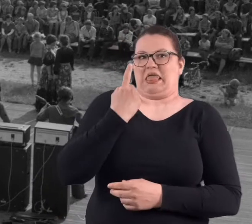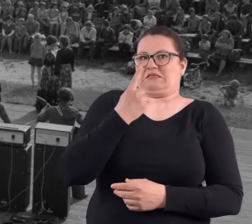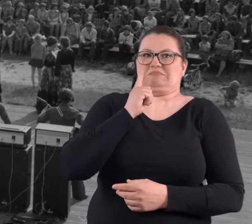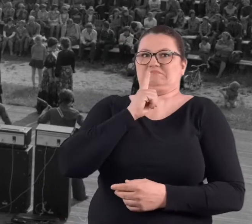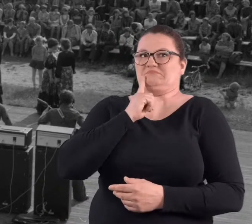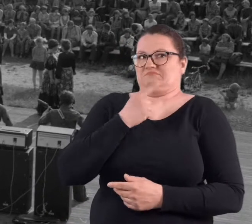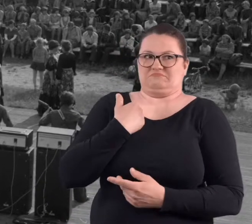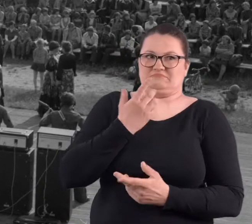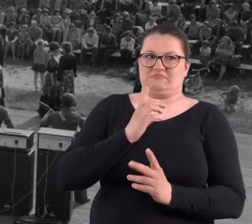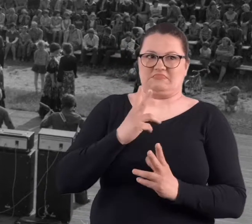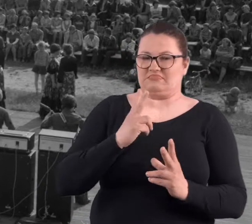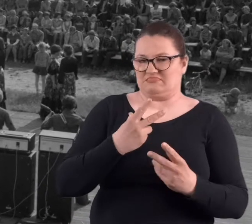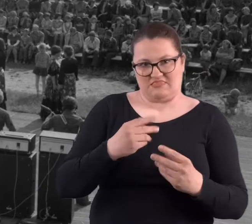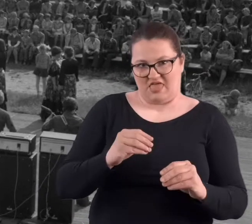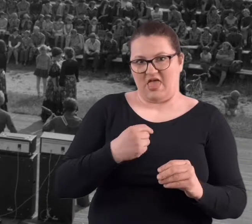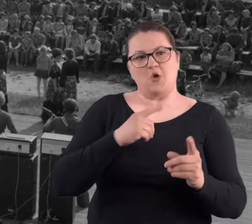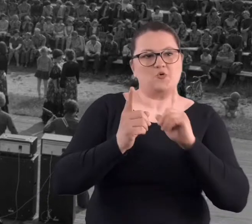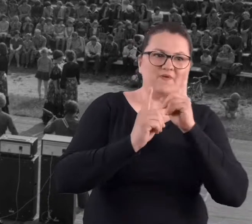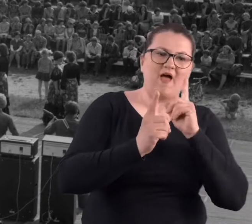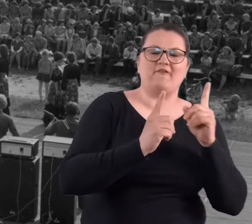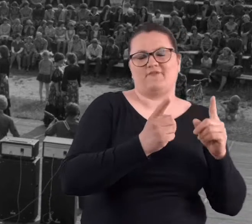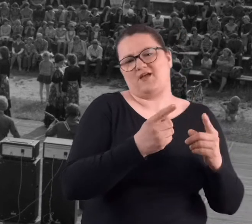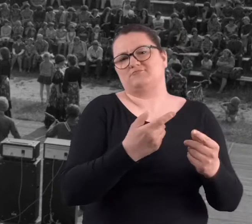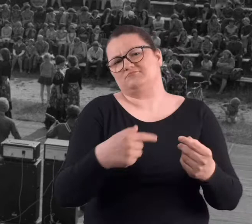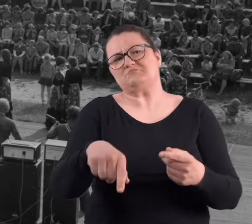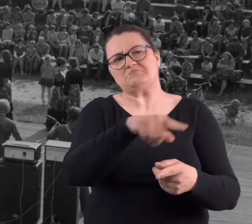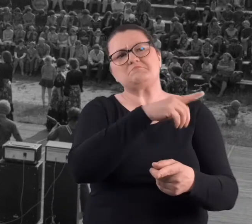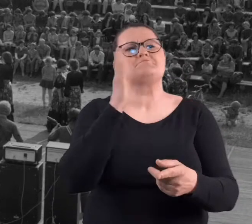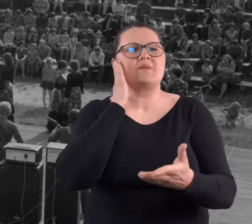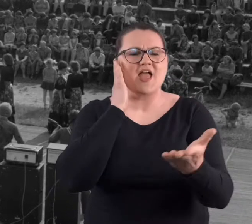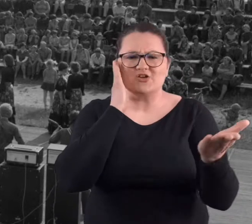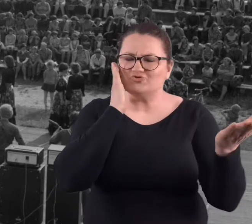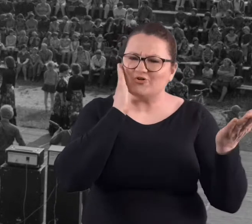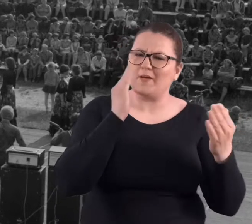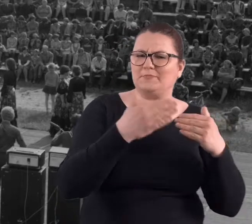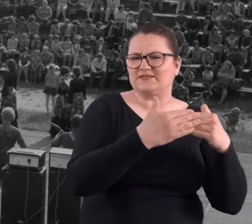Nie jestem jedyny chyba, bo jak tu rozmawiam z sąsiadem,